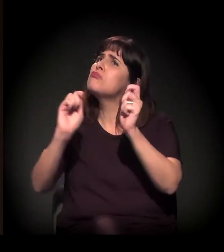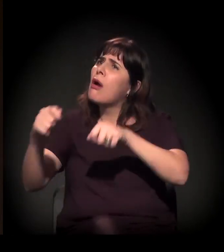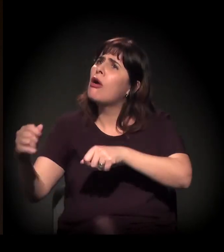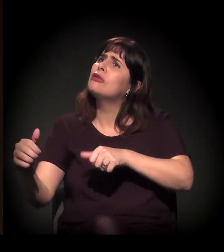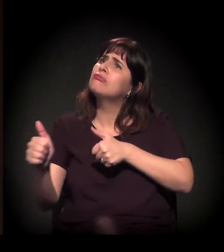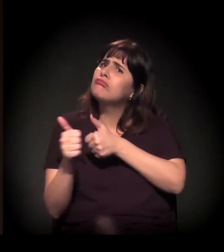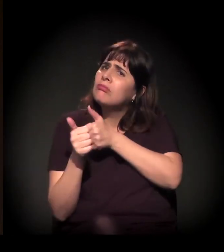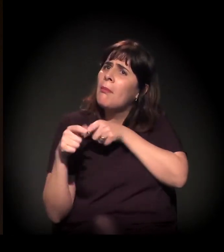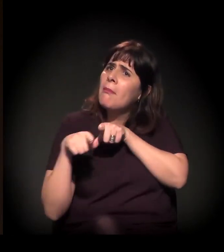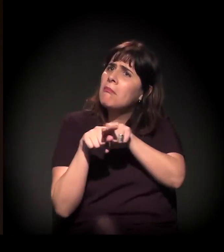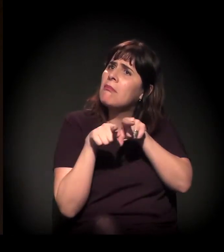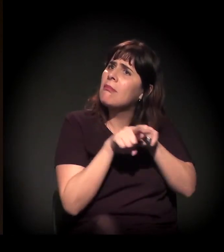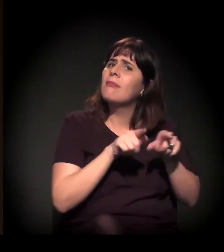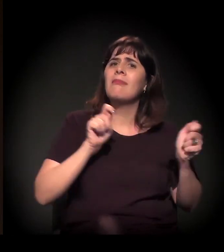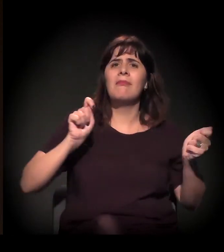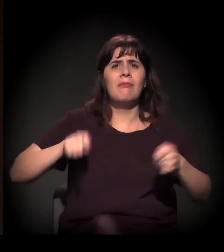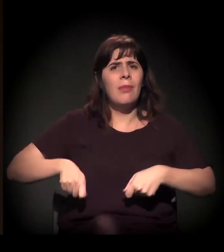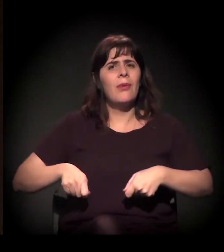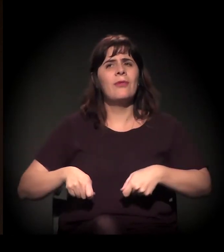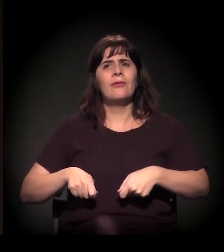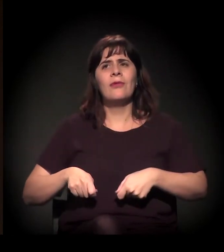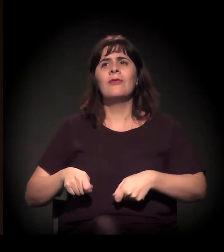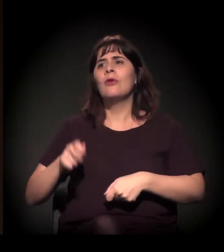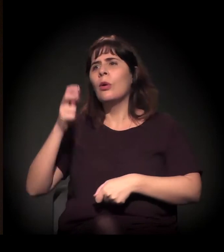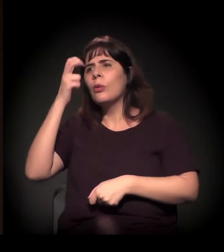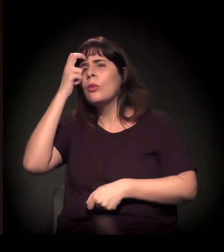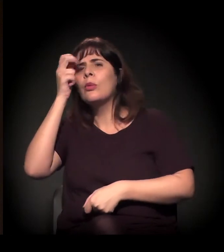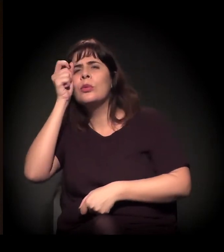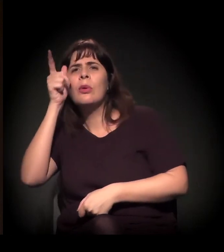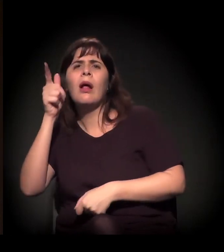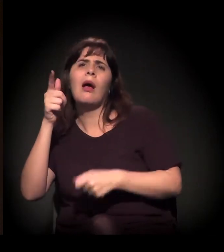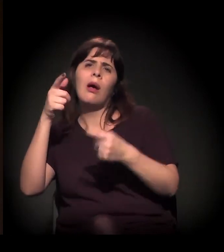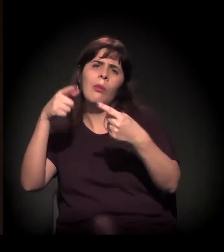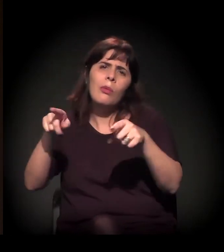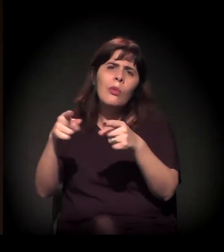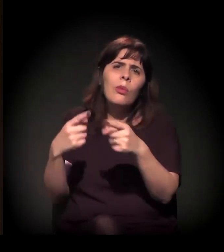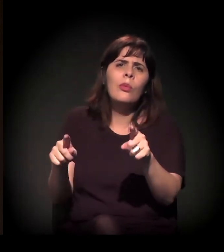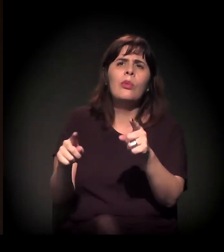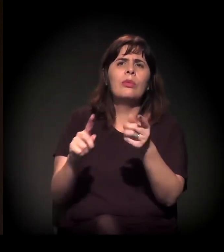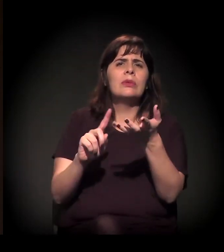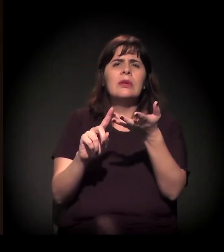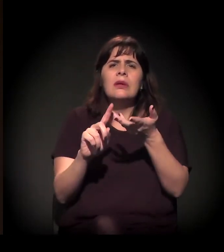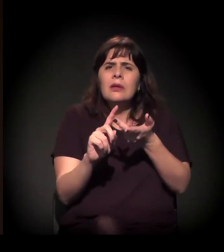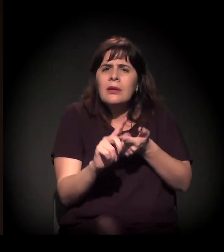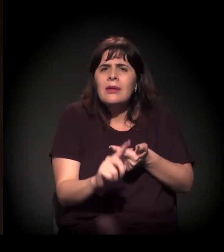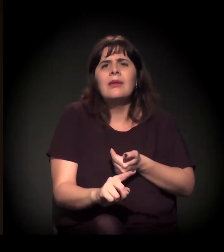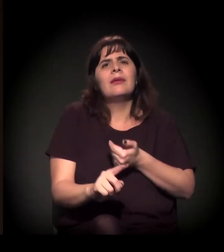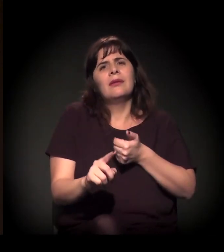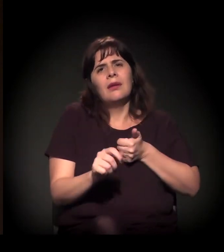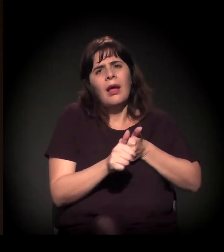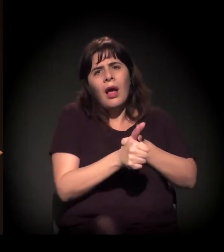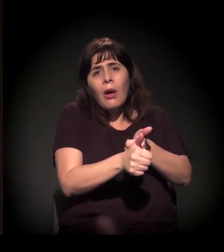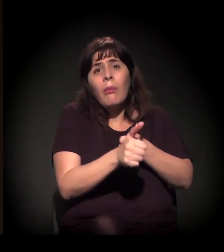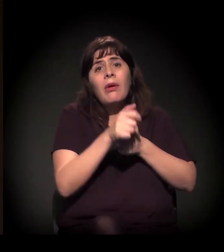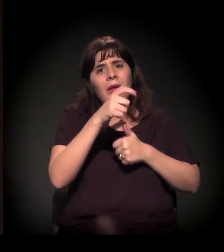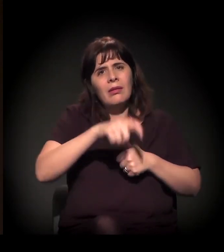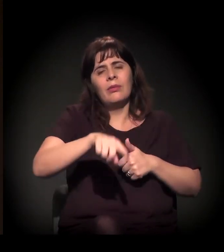coletivos que façam toda a parte cultural, de música, enfim, acompanhando esse dia.